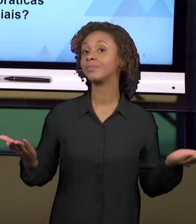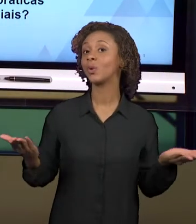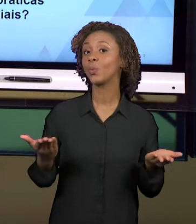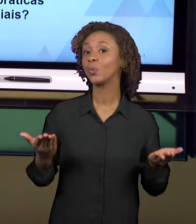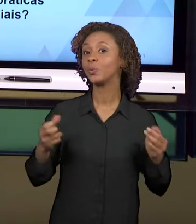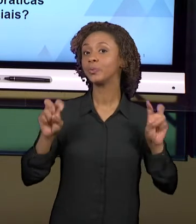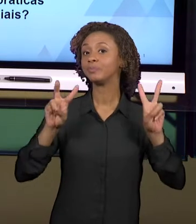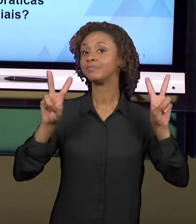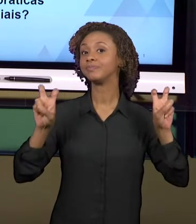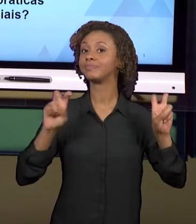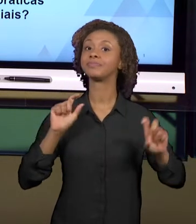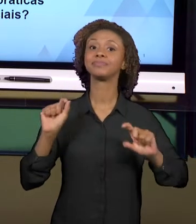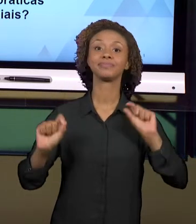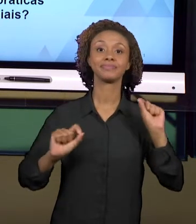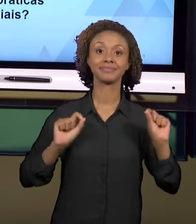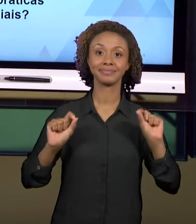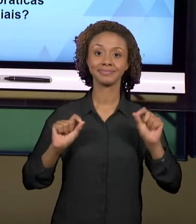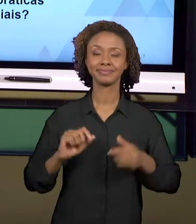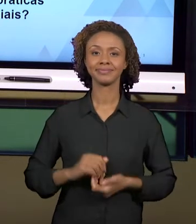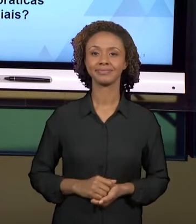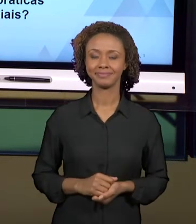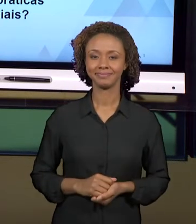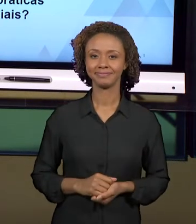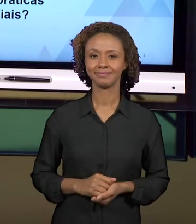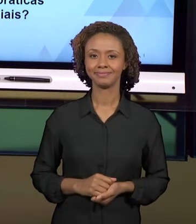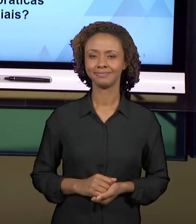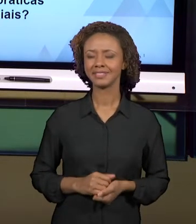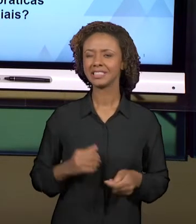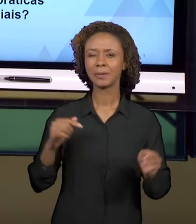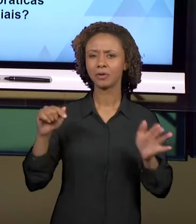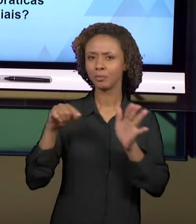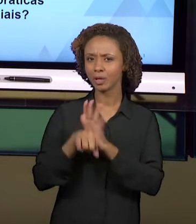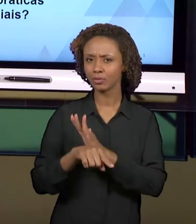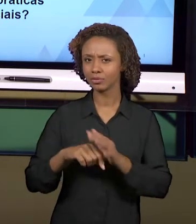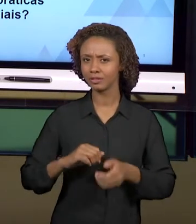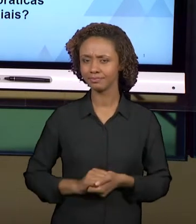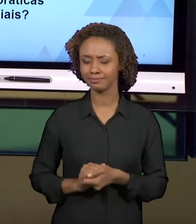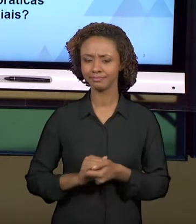É SOBRE: É POSSÍVEL INTEGRAR PRÁTICAS EM HISTÓRIA